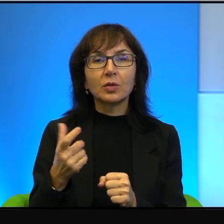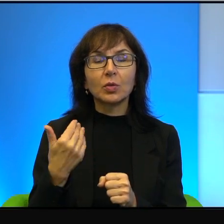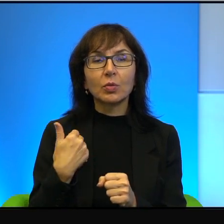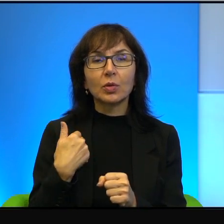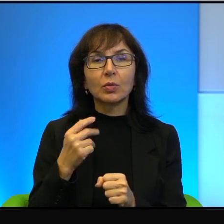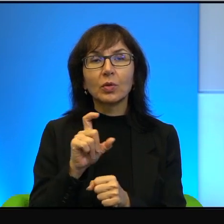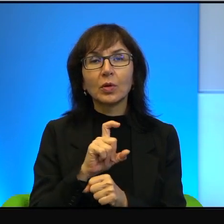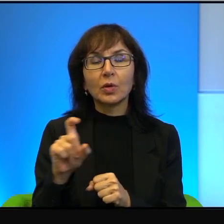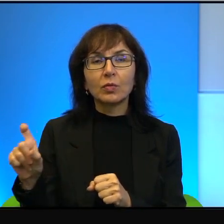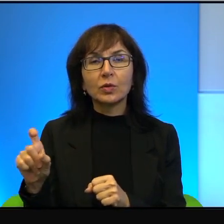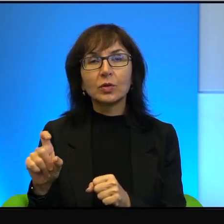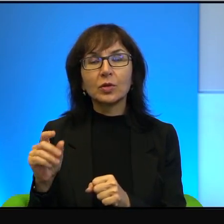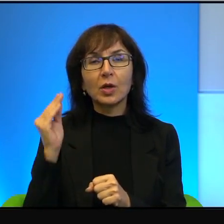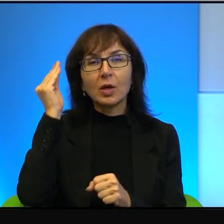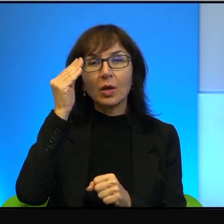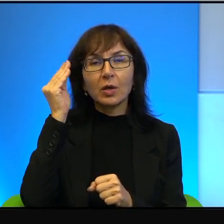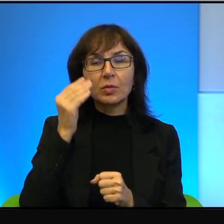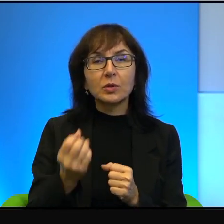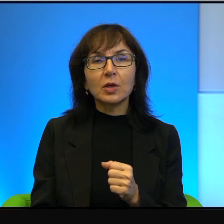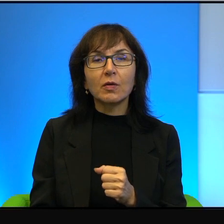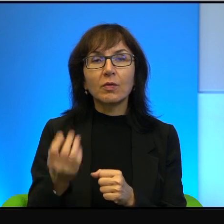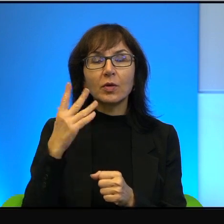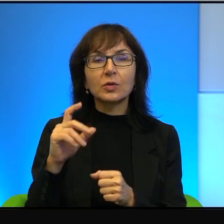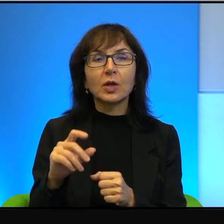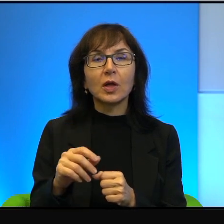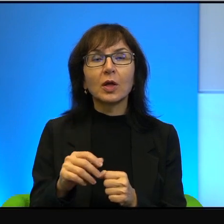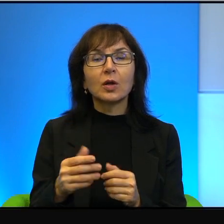arabskiej wiosny, to jest nic w porównaniu z tym, co się dzieje w Jemenie,